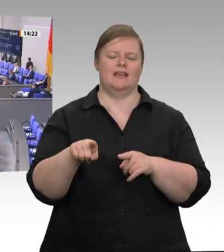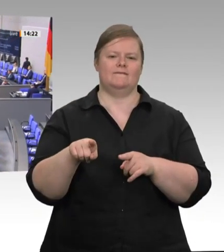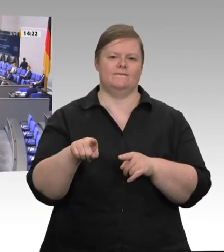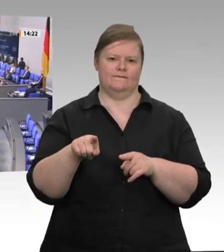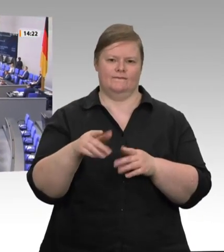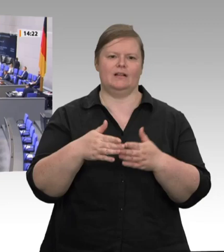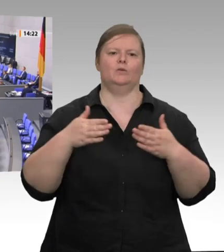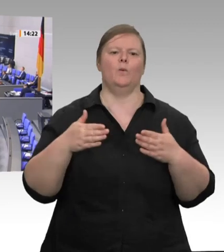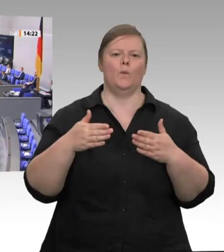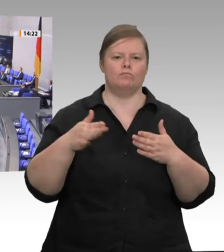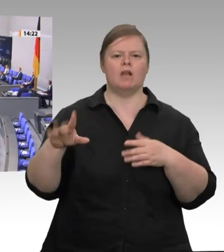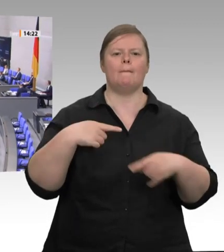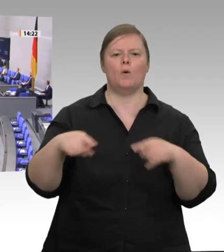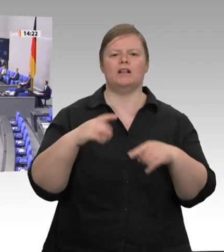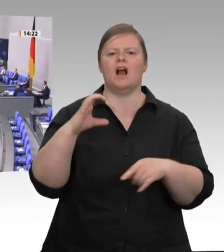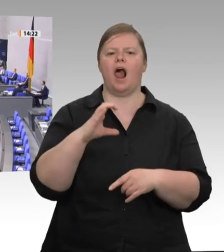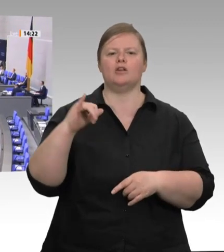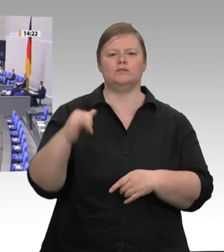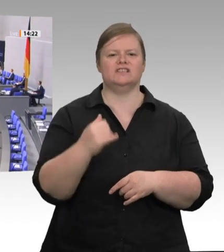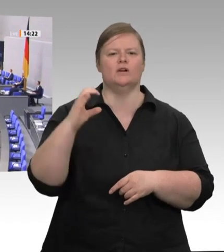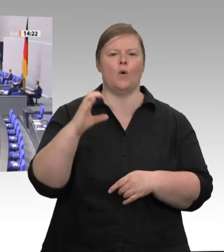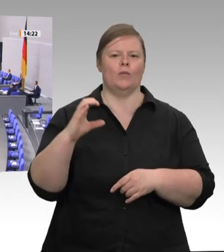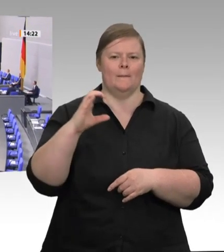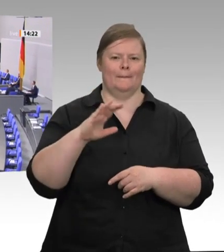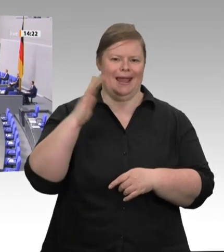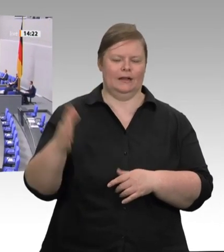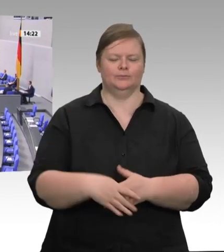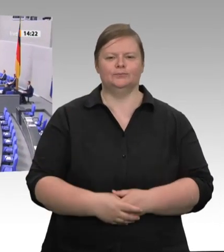sind, vor denen Europa steht, so hoch sind die Erwartungen, die unsere europäischen